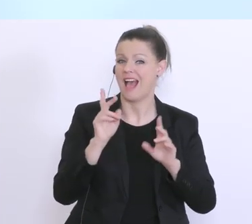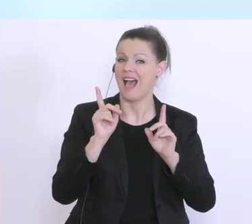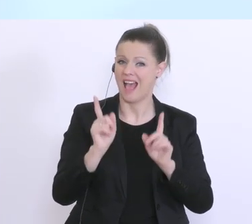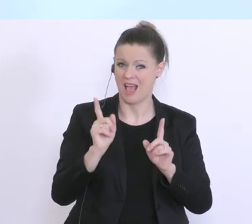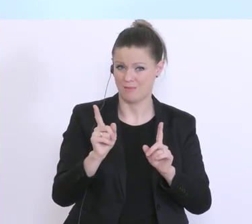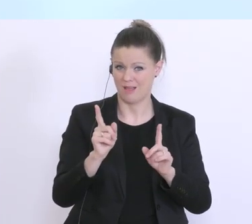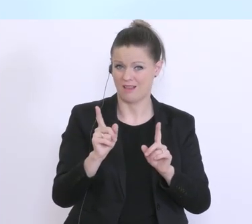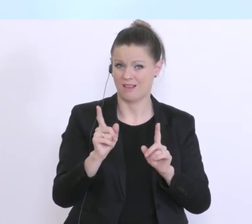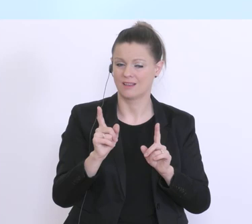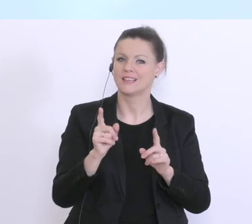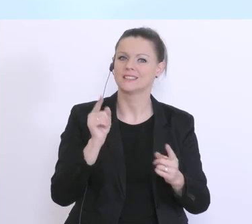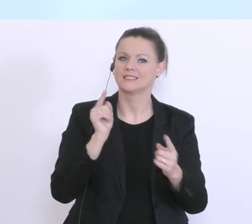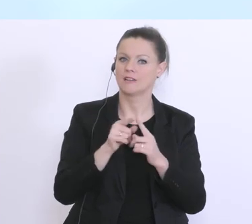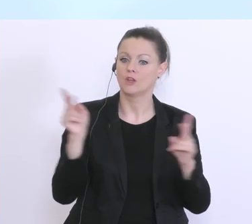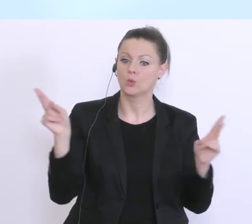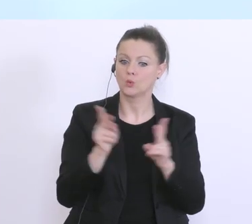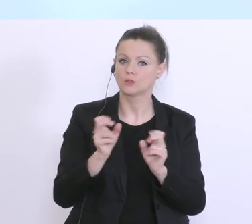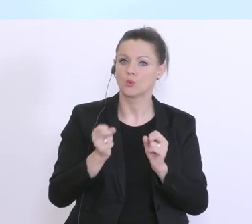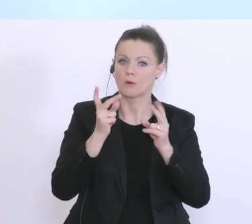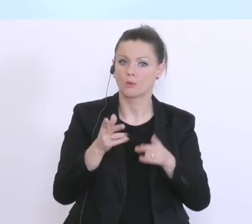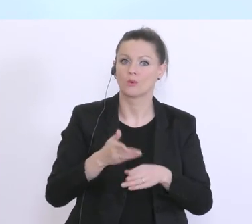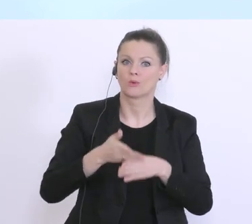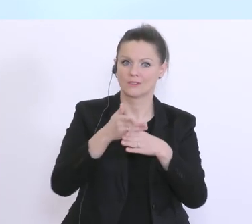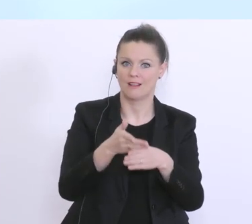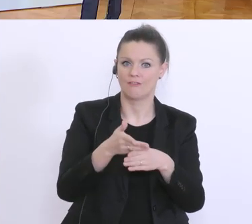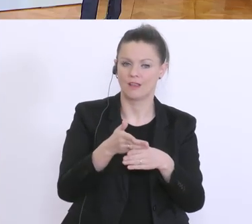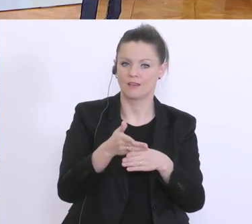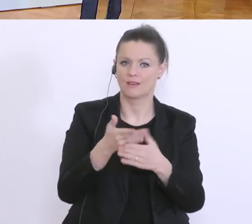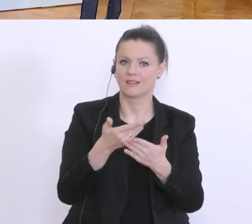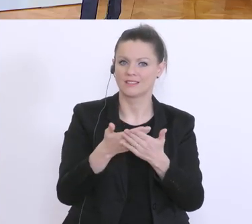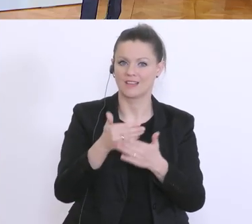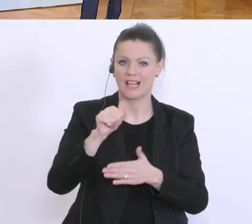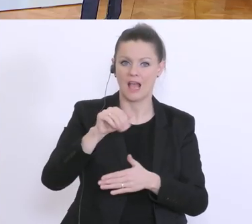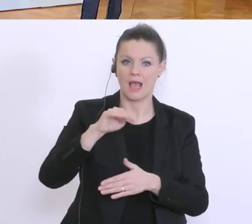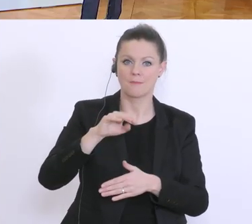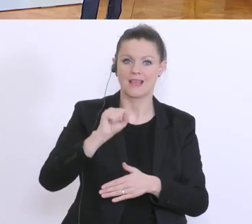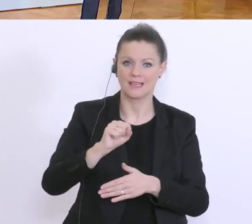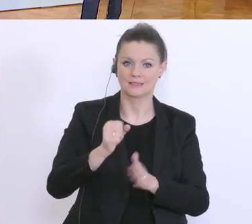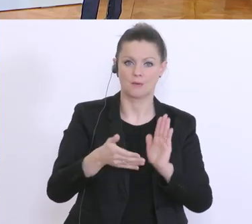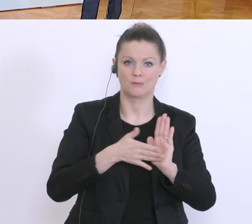kurzfristige Überbrückung, und auf Basis dieses AMS-Bescheids oder diese AMS-Genehmigung.